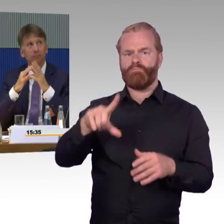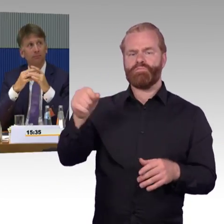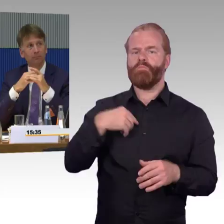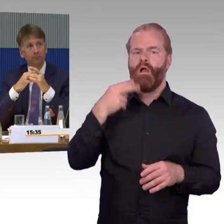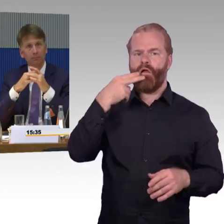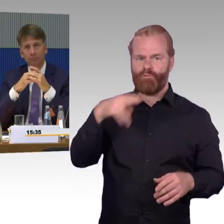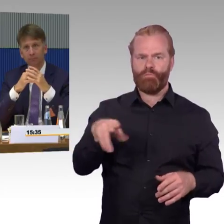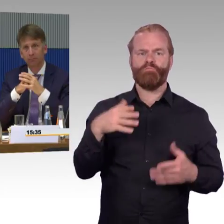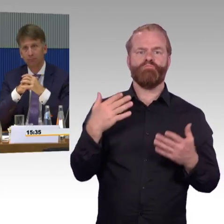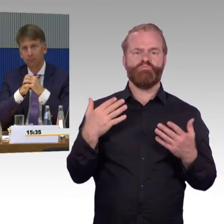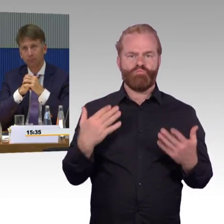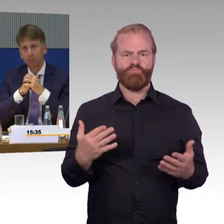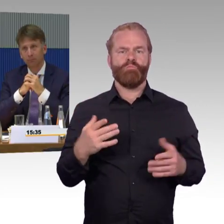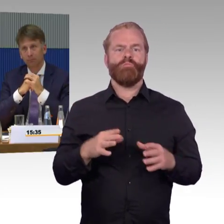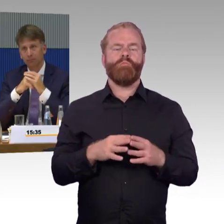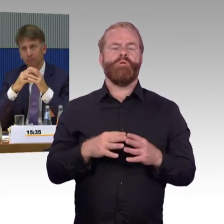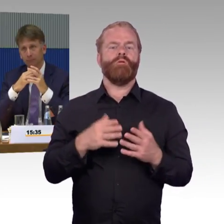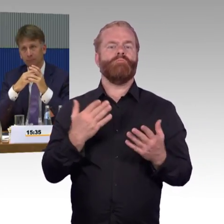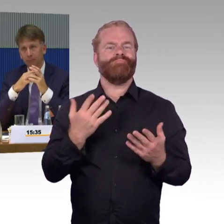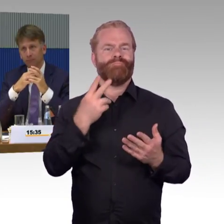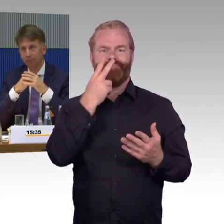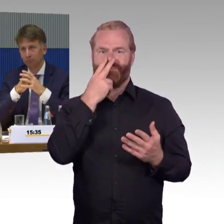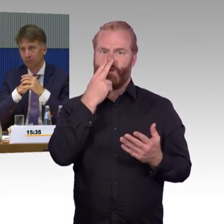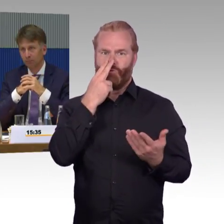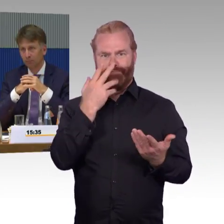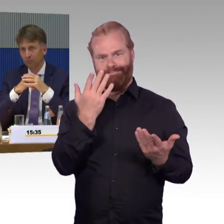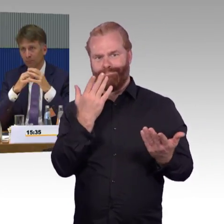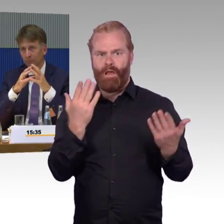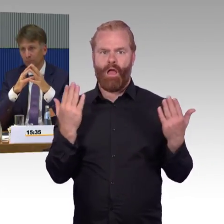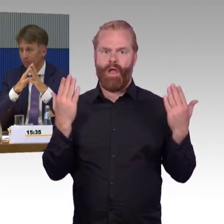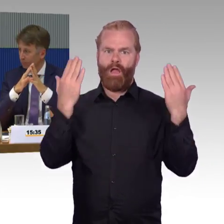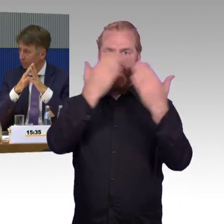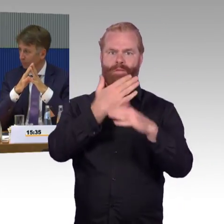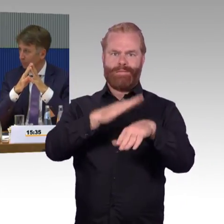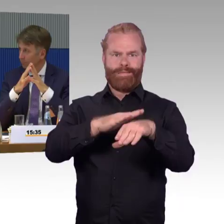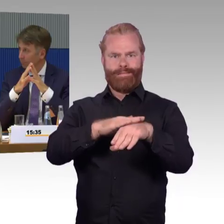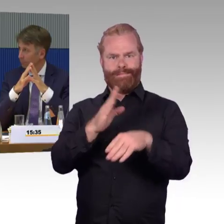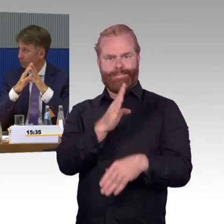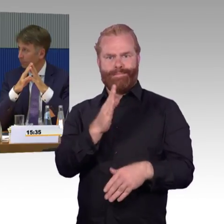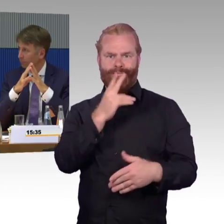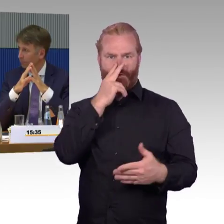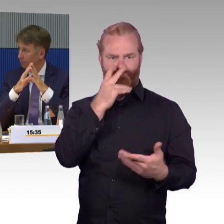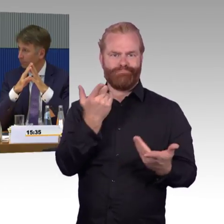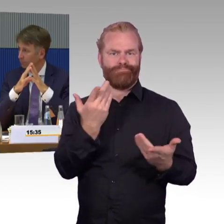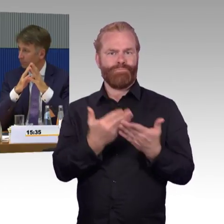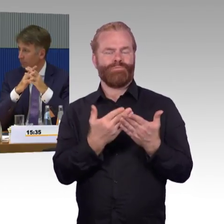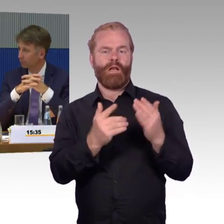dann sozusagen der letzte Zug. Was ist, wenn dort Undinge, also Störungen letztendlich auftauchen,